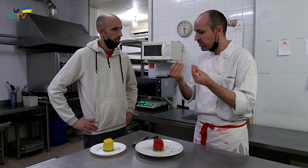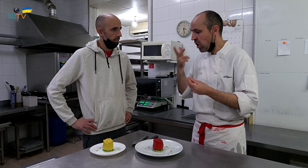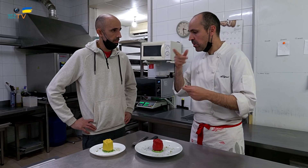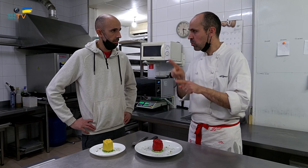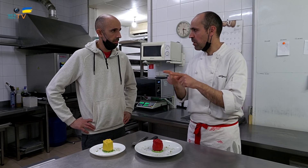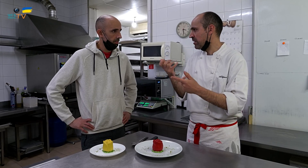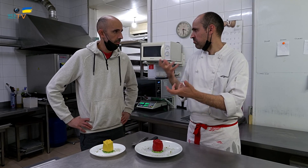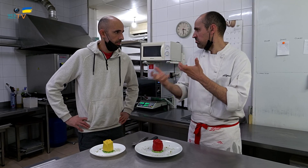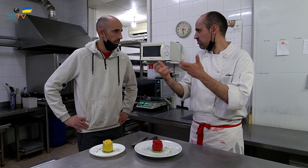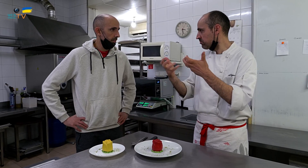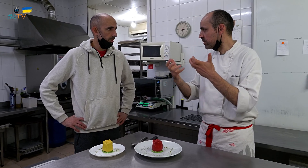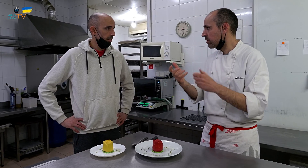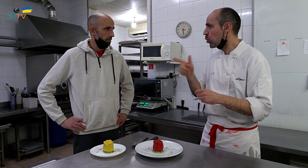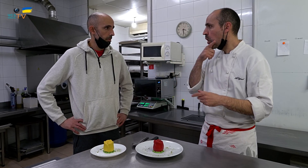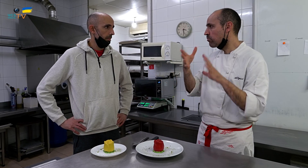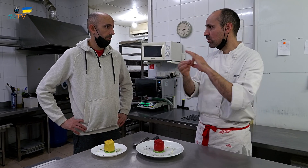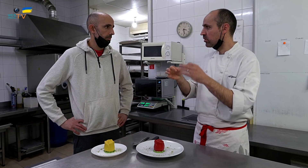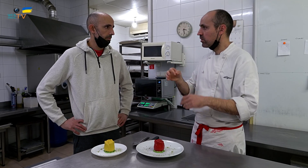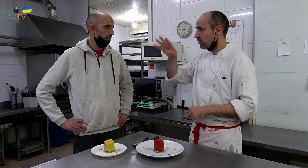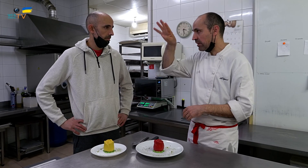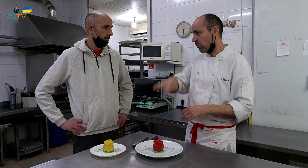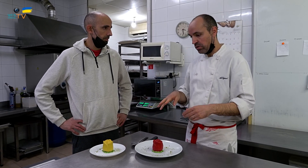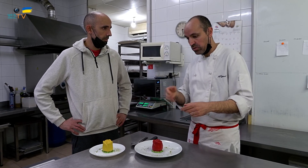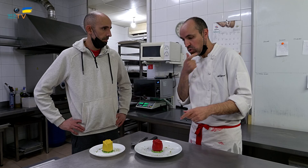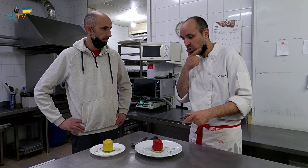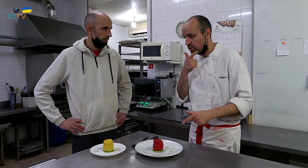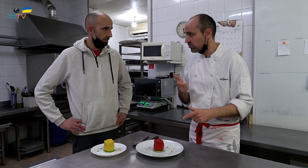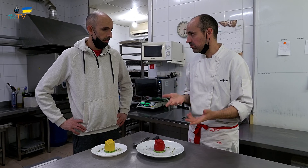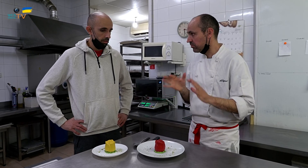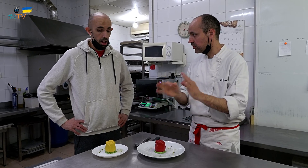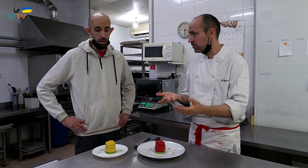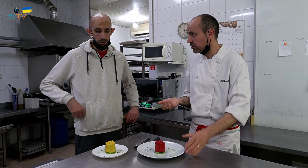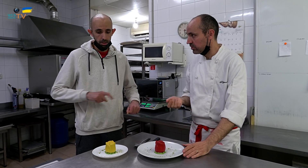pero me parecía que le faltaba algo, y pensé en el amarillo, como color chillón, que combinado, representa Catalunya, los colores.